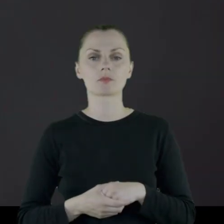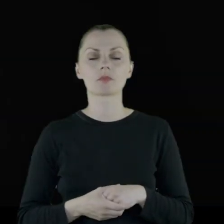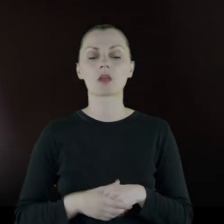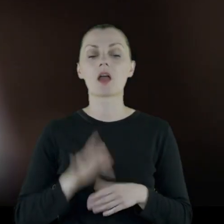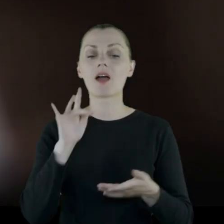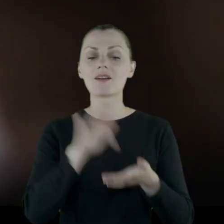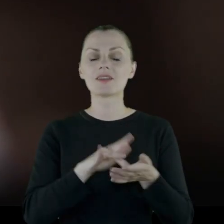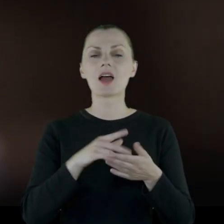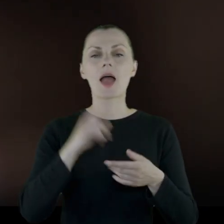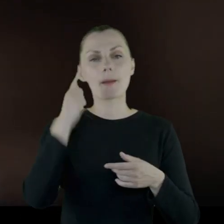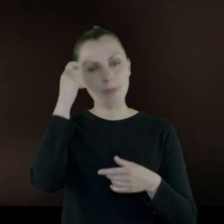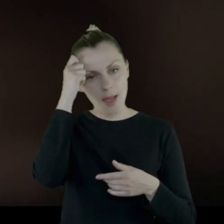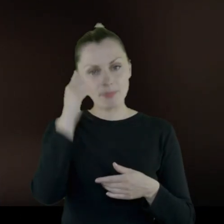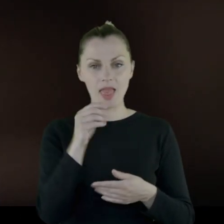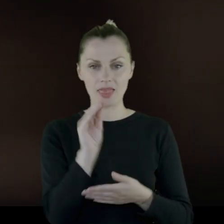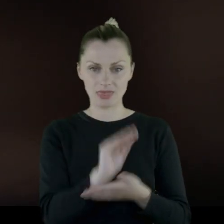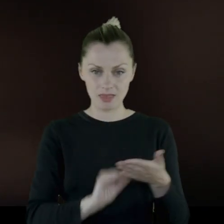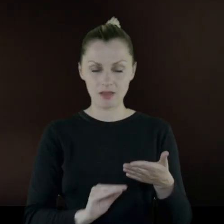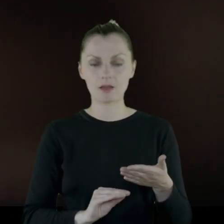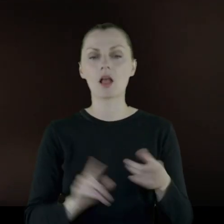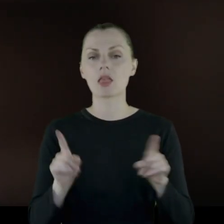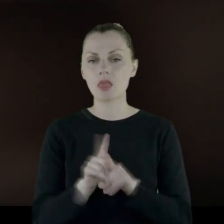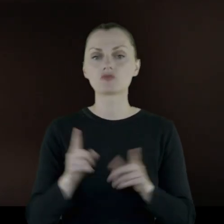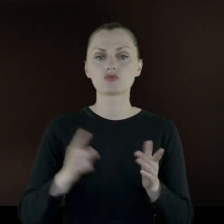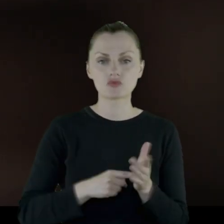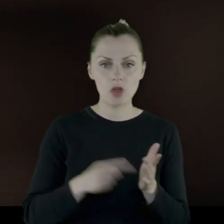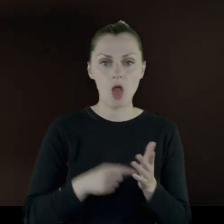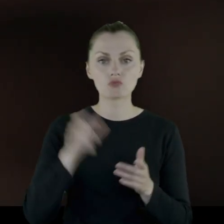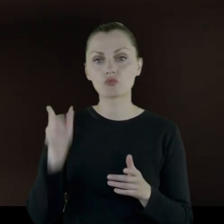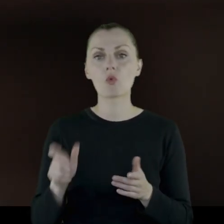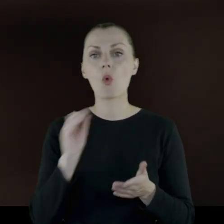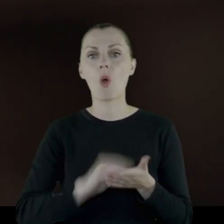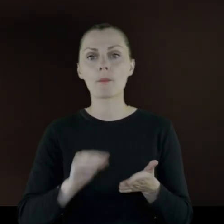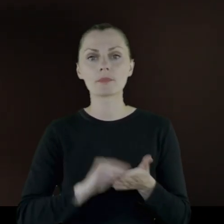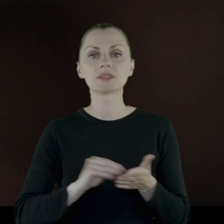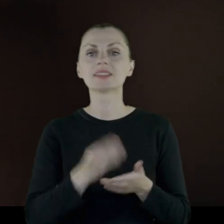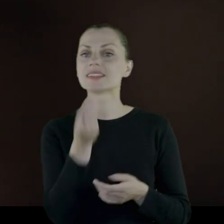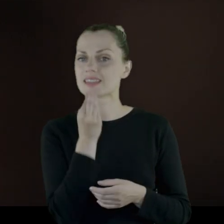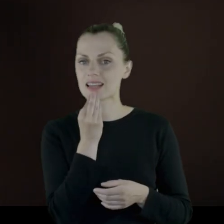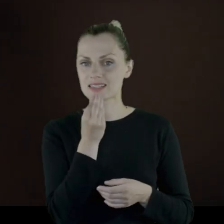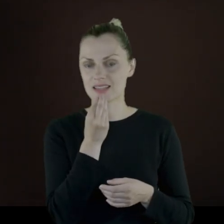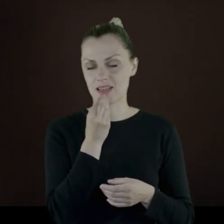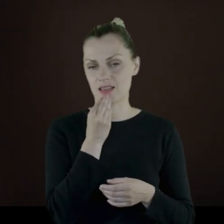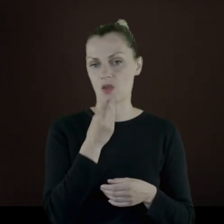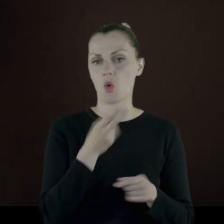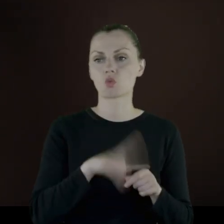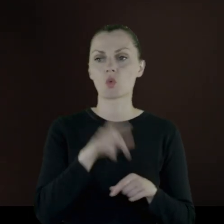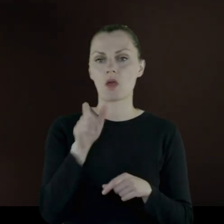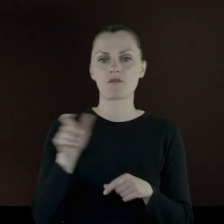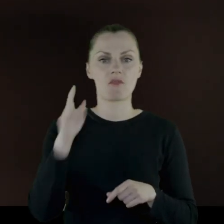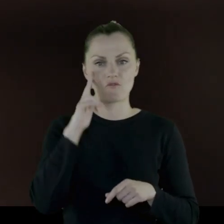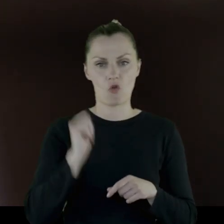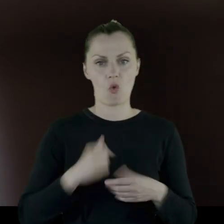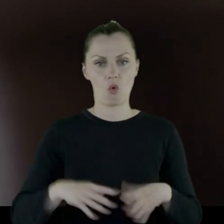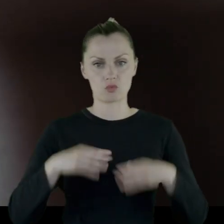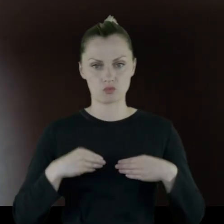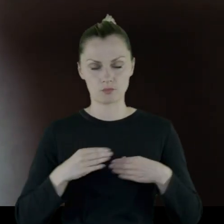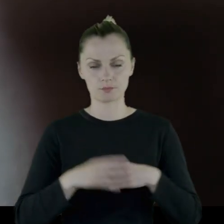W pamiętnikach jest też bardzo często opisane jedzenie, które wojsko otrzymuje.